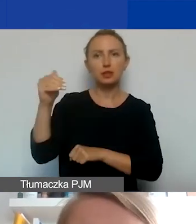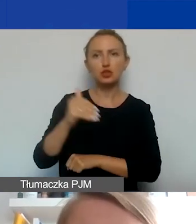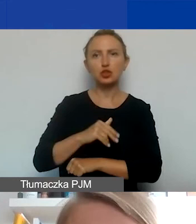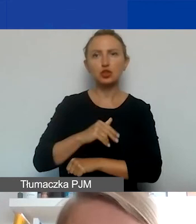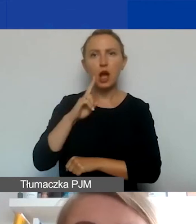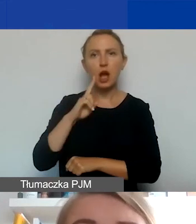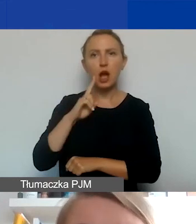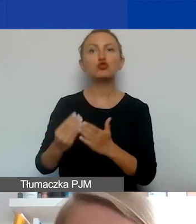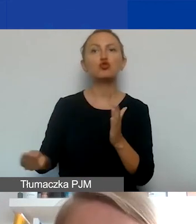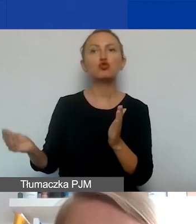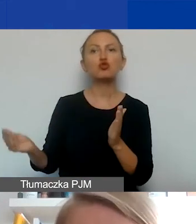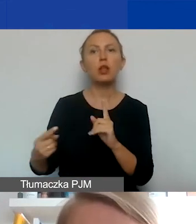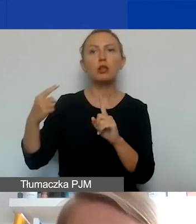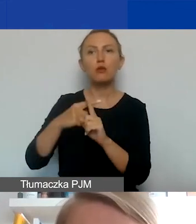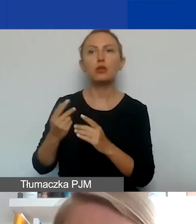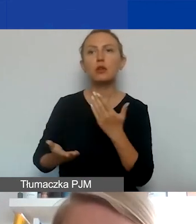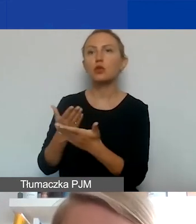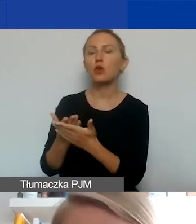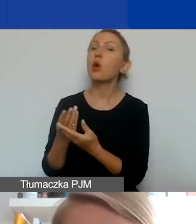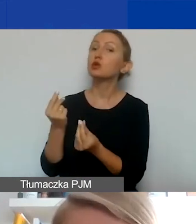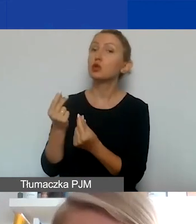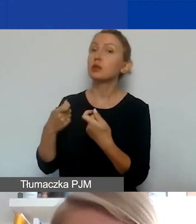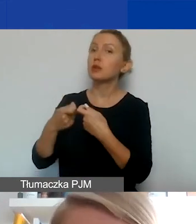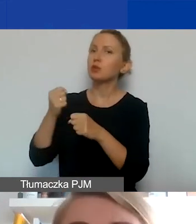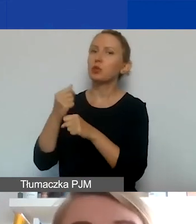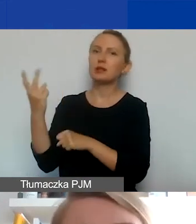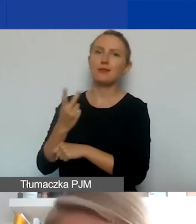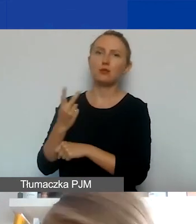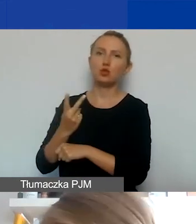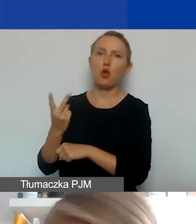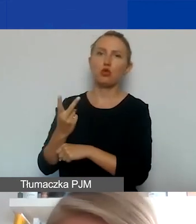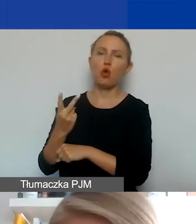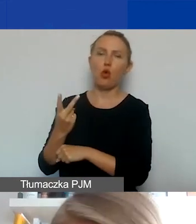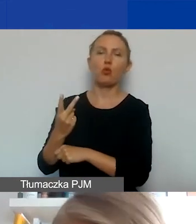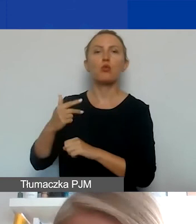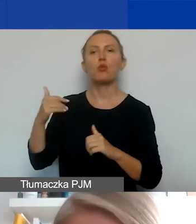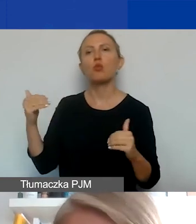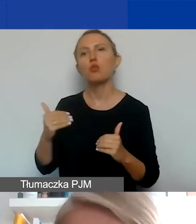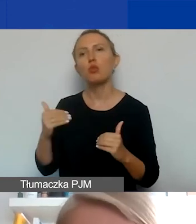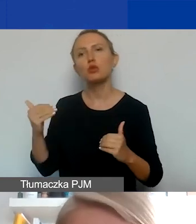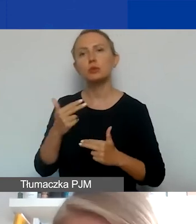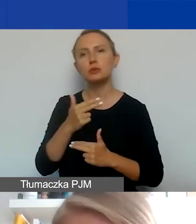możecie dodatkowo wnioskować o środki na współpracę dwustronną, która może być merytoryczną składową tego projektu.